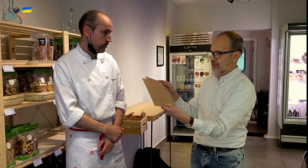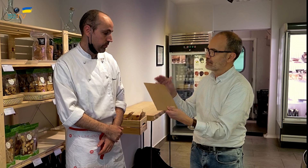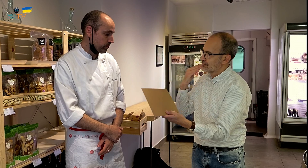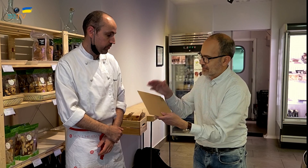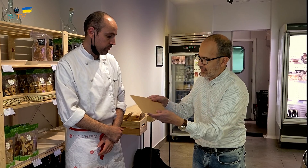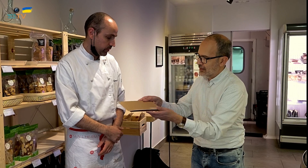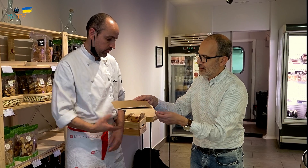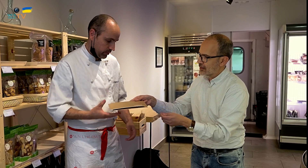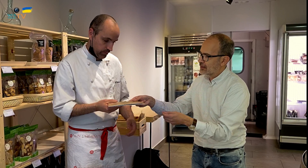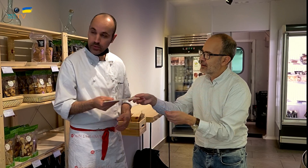Gracias.